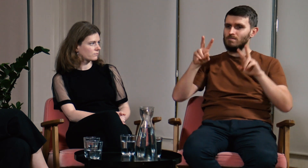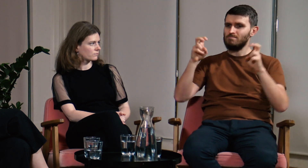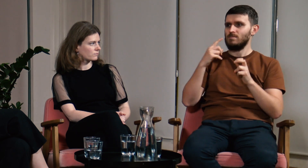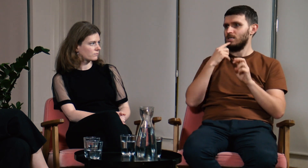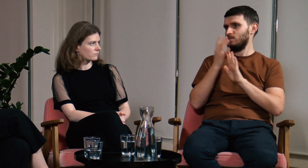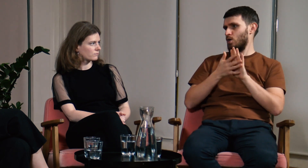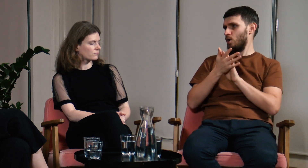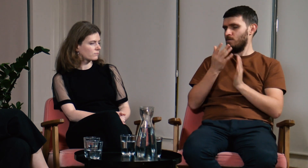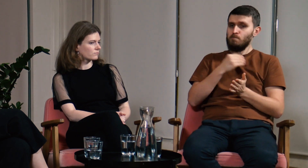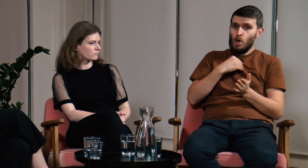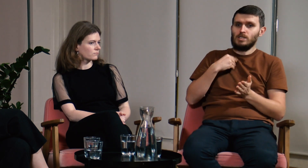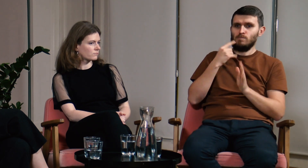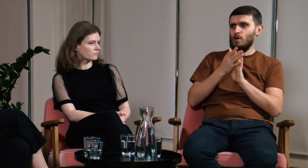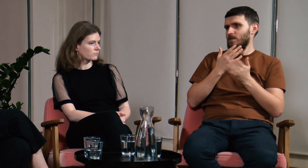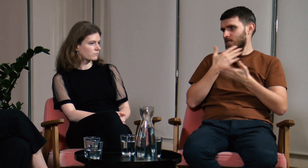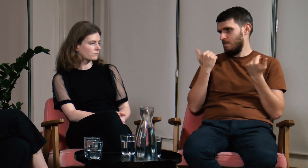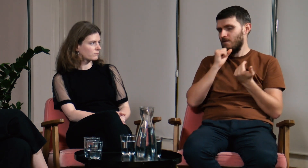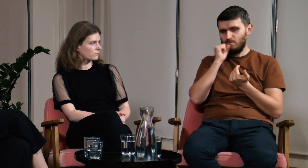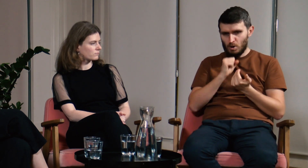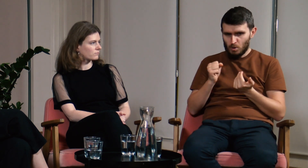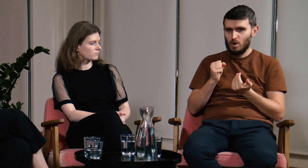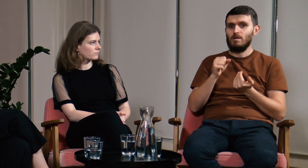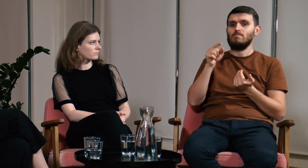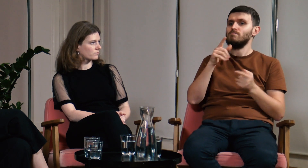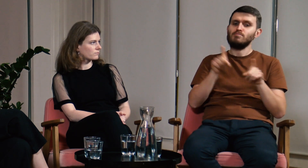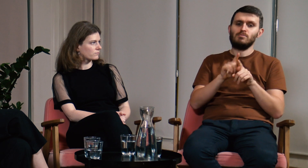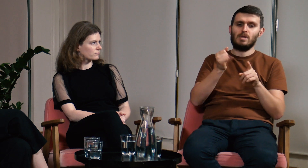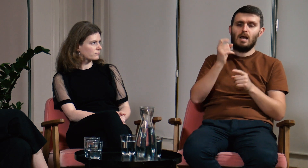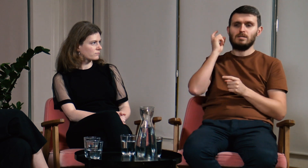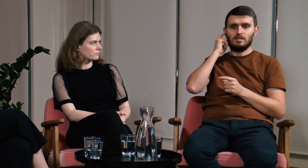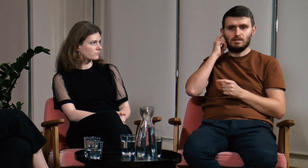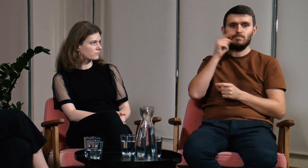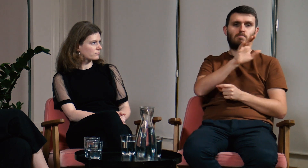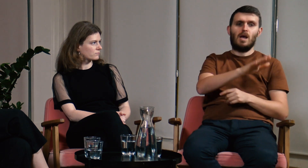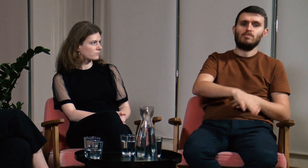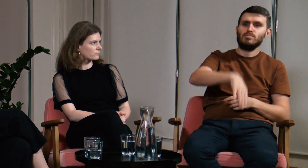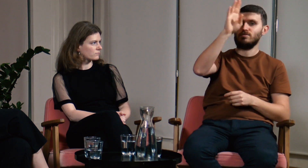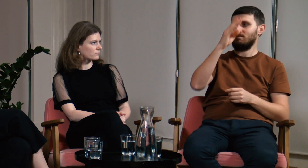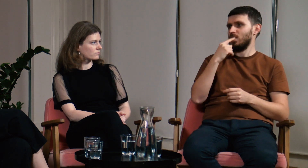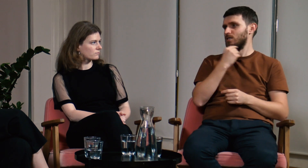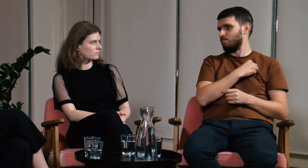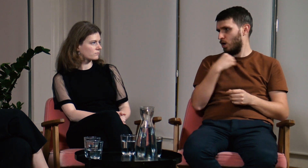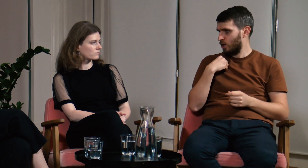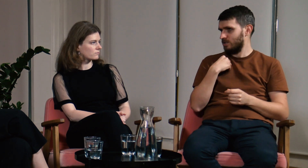o nazwie “polski język migowy”. Nie ma. Słyszący od dziecka chodzą na język polski.